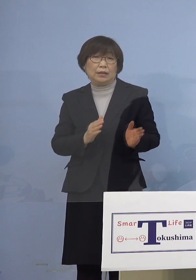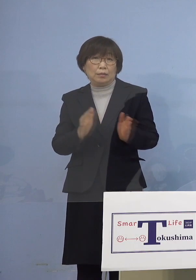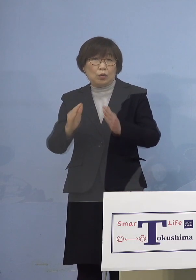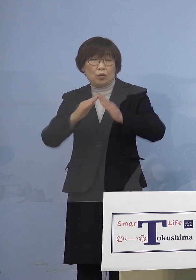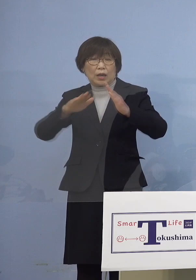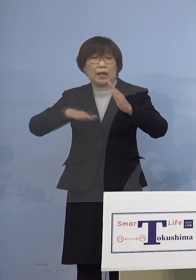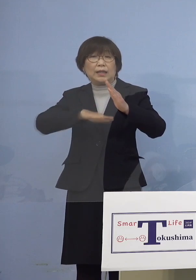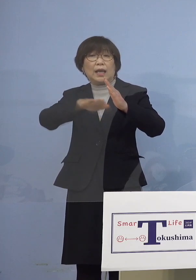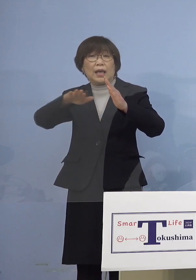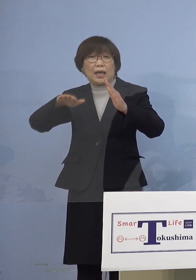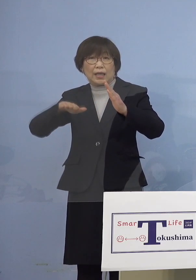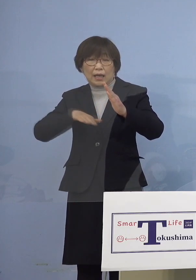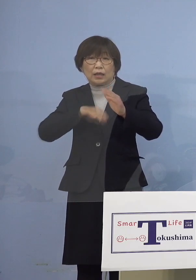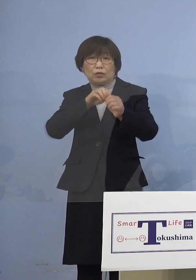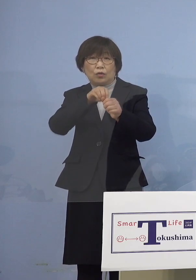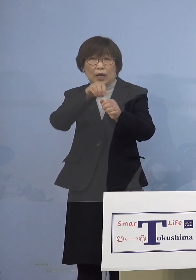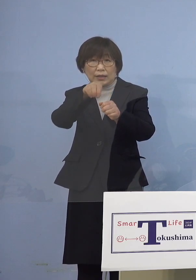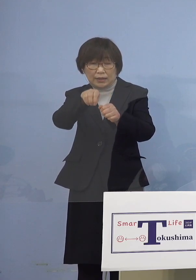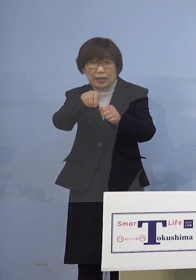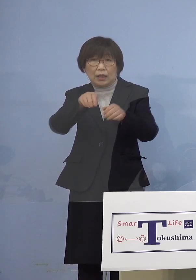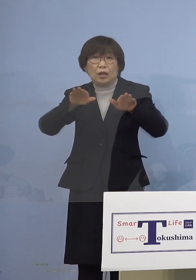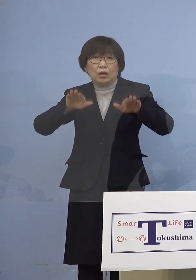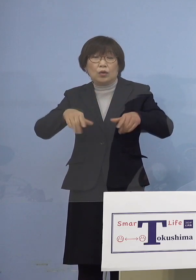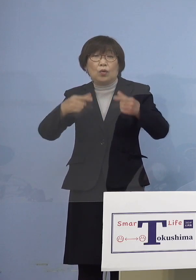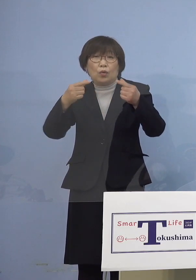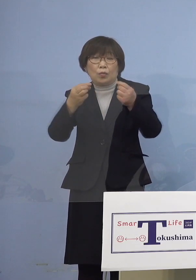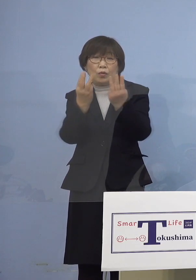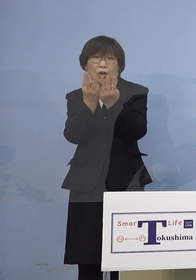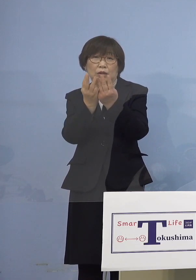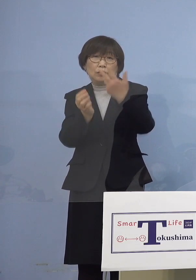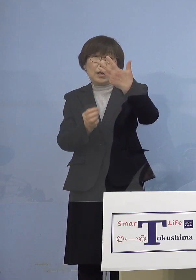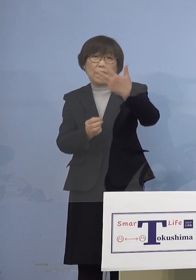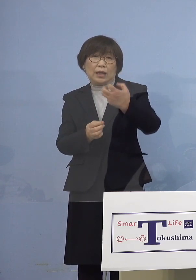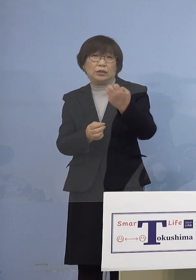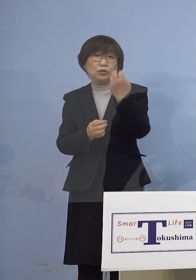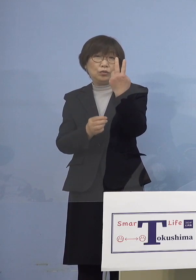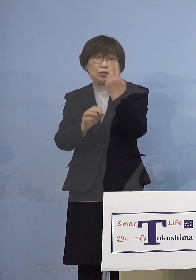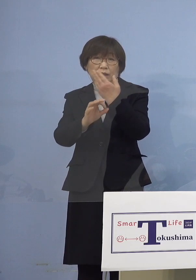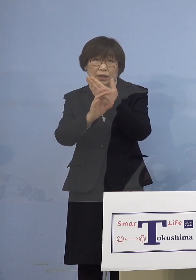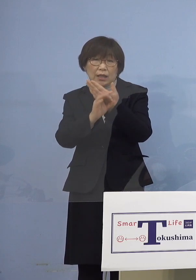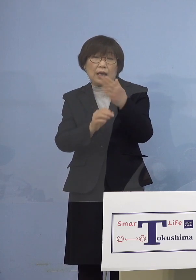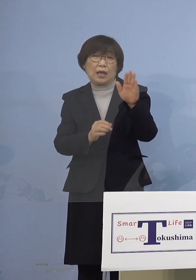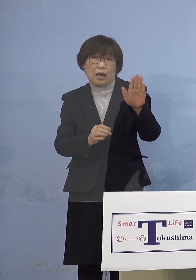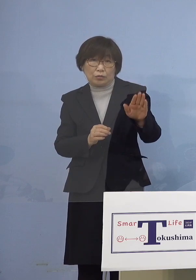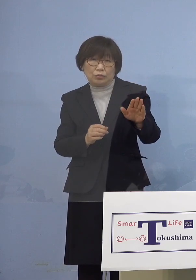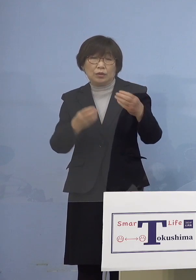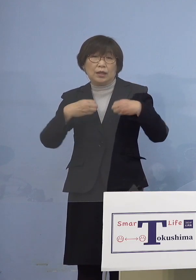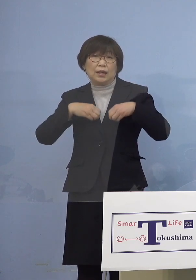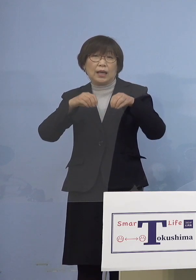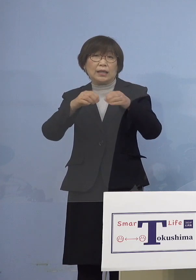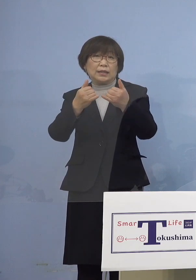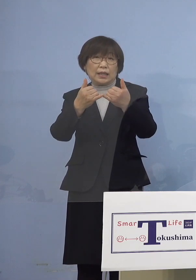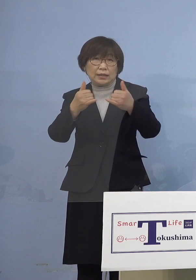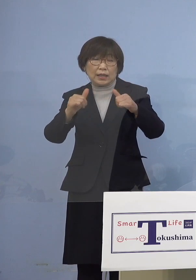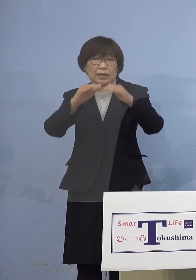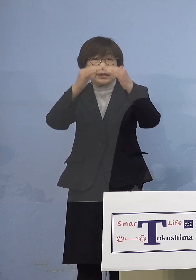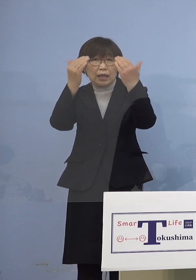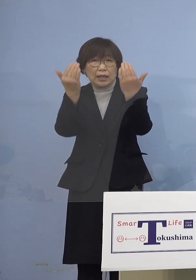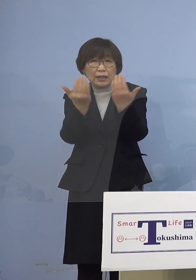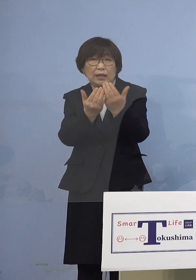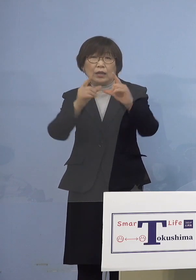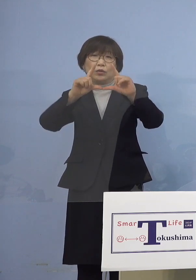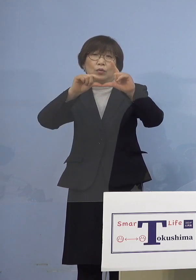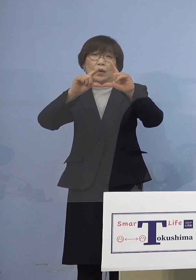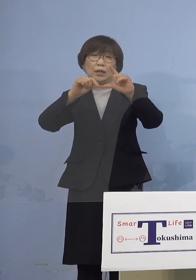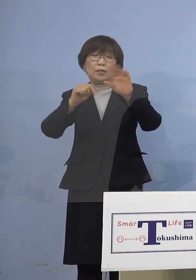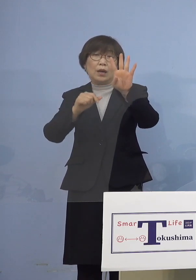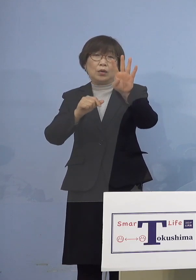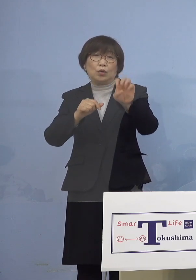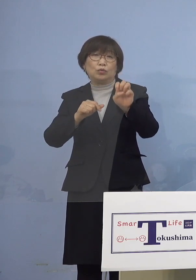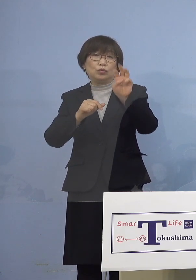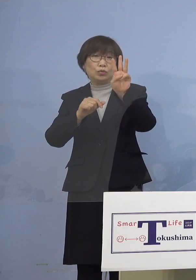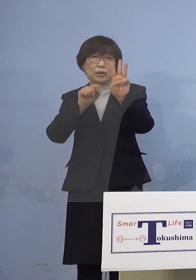こちらについては今日も82例ということで 感染者全体に占める割合は43.9パーセント